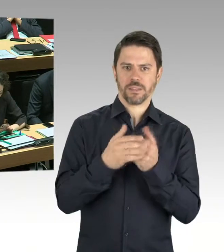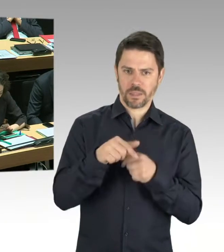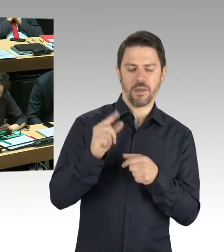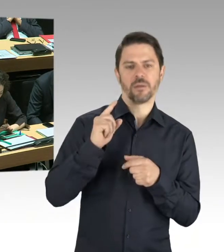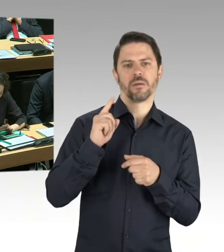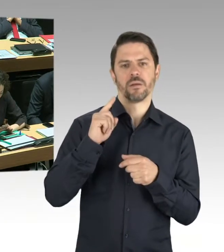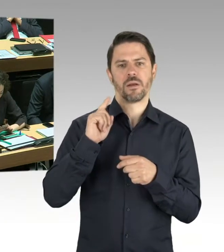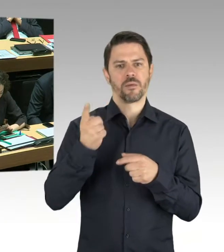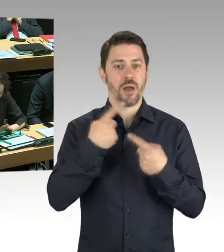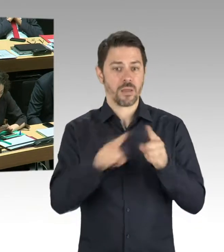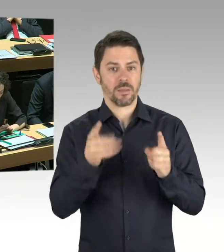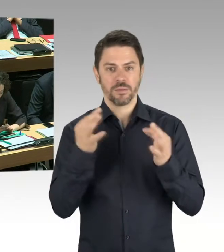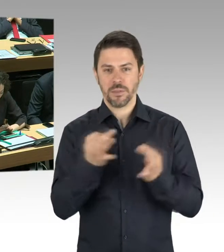lassen sich da noch keine faktischen Aussagen treffen.